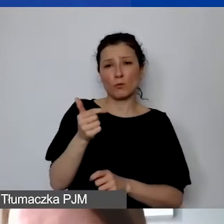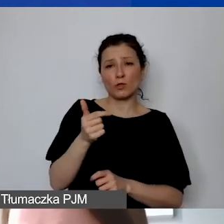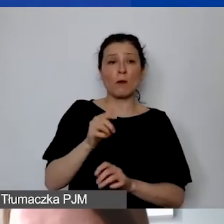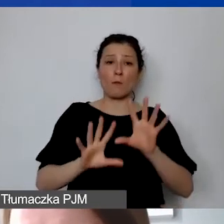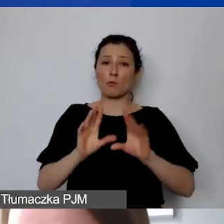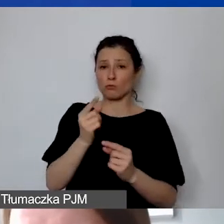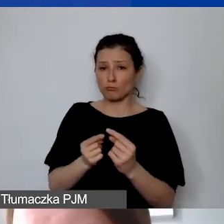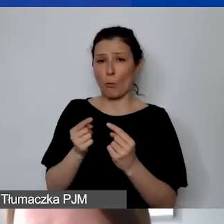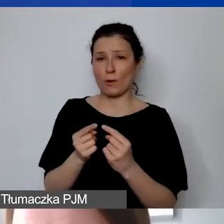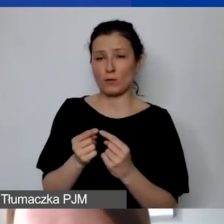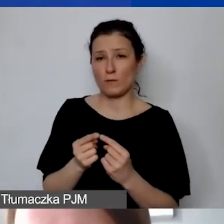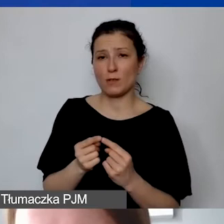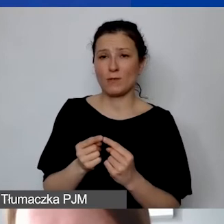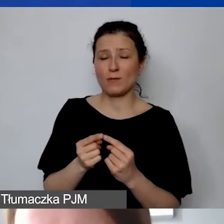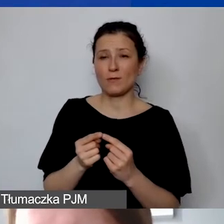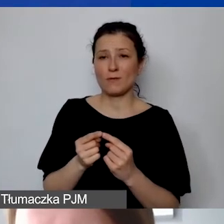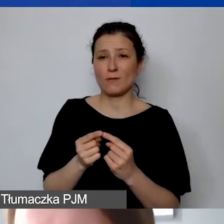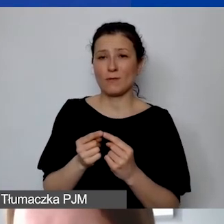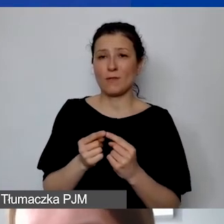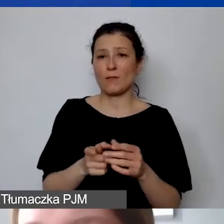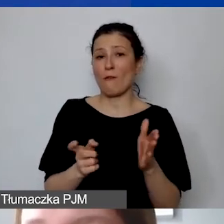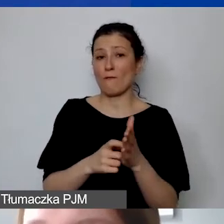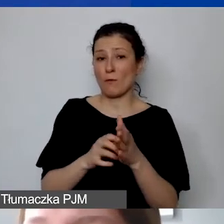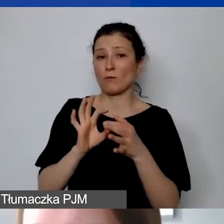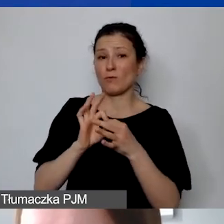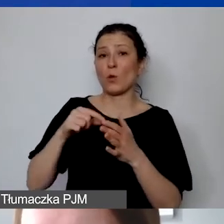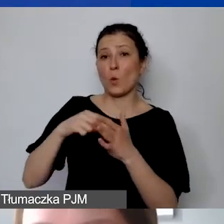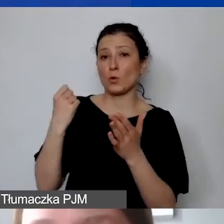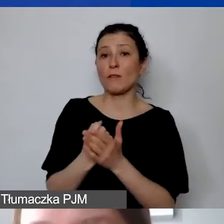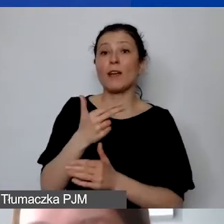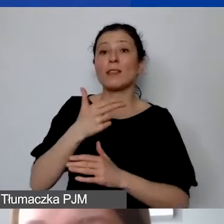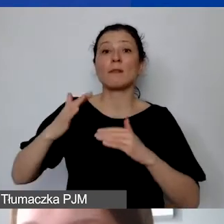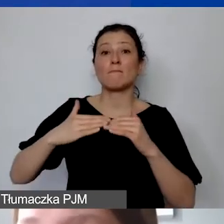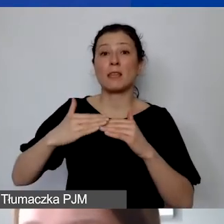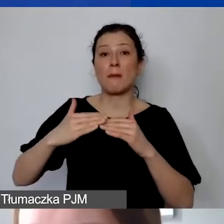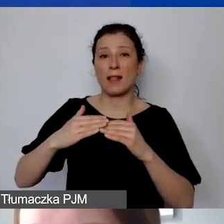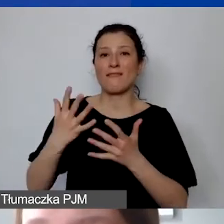do wymogów ustawowych o minimalnym wynagrodzeniu.